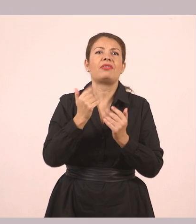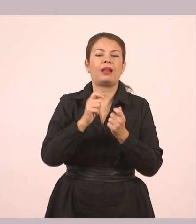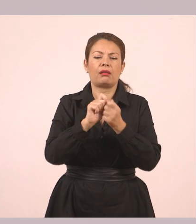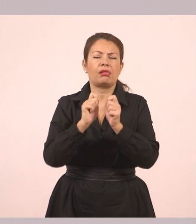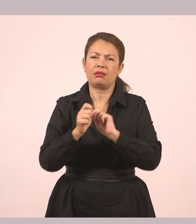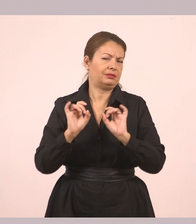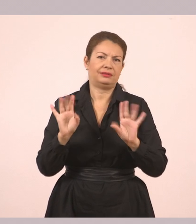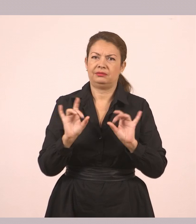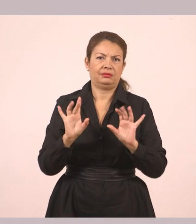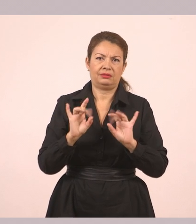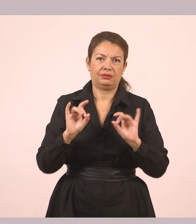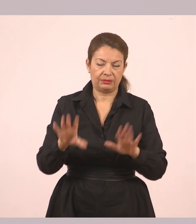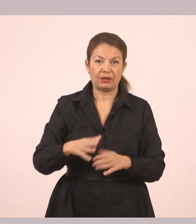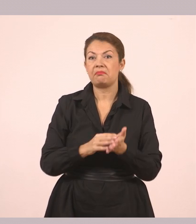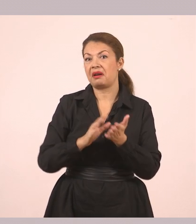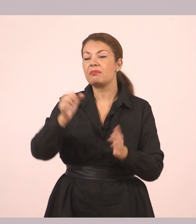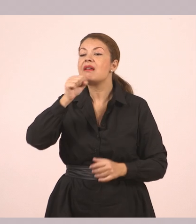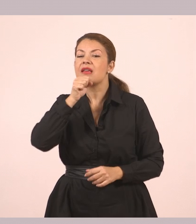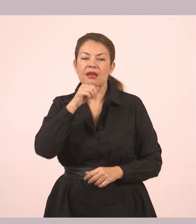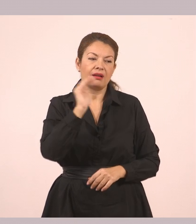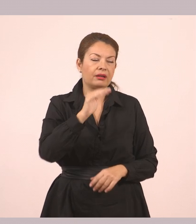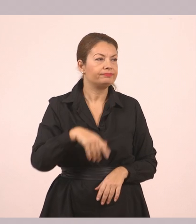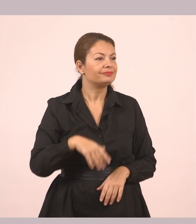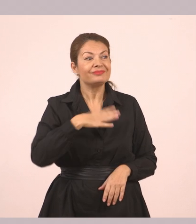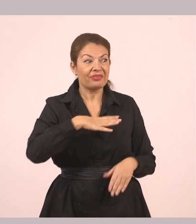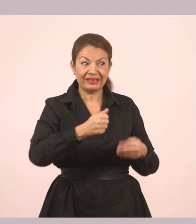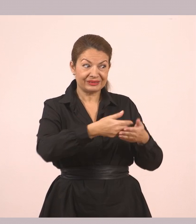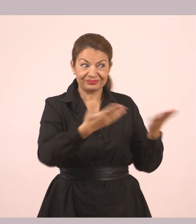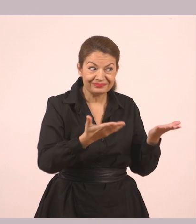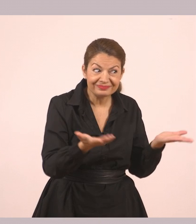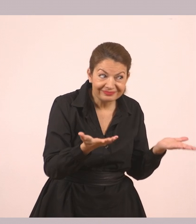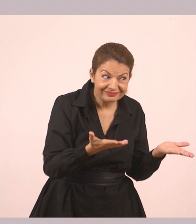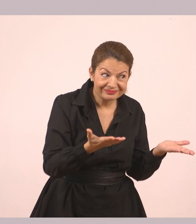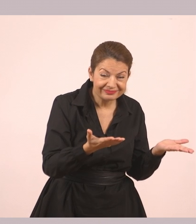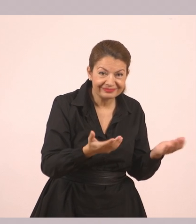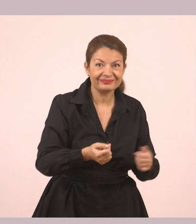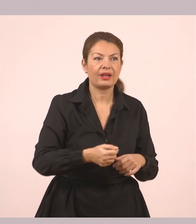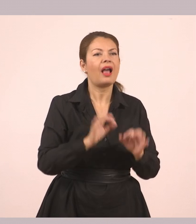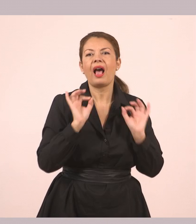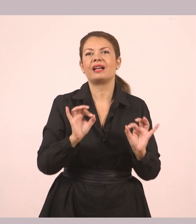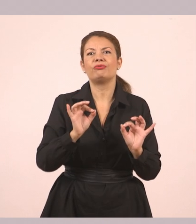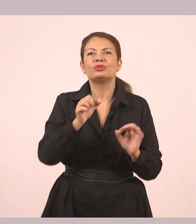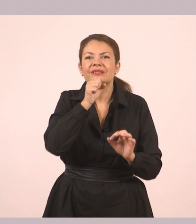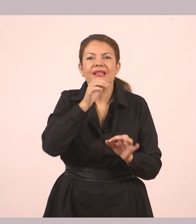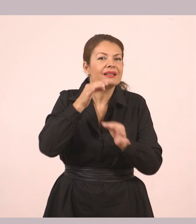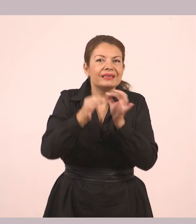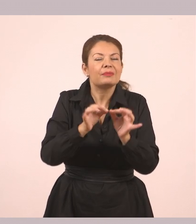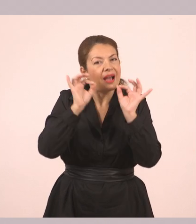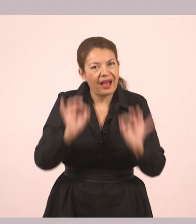«Τι να σε φιλέψουμε;», ρώτησε η γιαγιά. Αυτά δηλαδή είναι τα λόγια της γιαγιάς ακριβώς όπως τα είπε. Από κάτω: «Τίποτα, ευχαριστώ. Βιάζομαι».